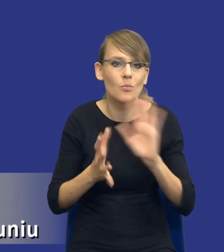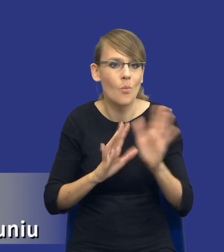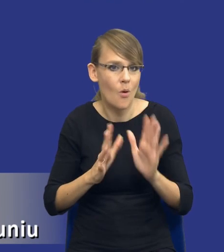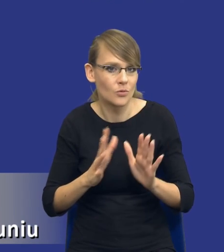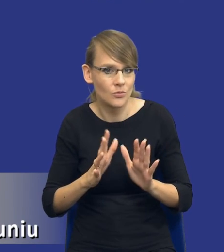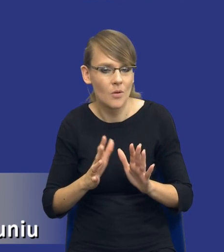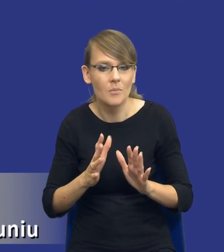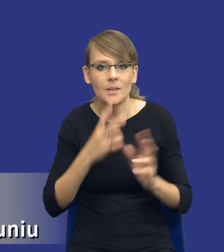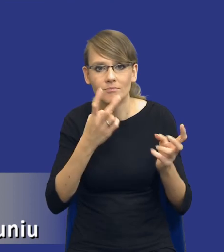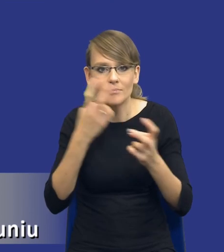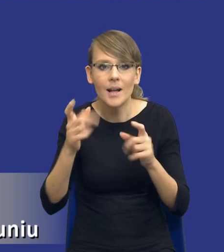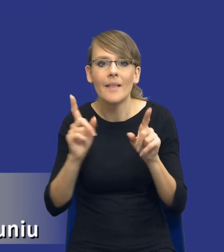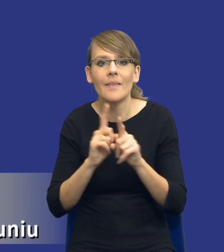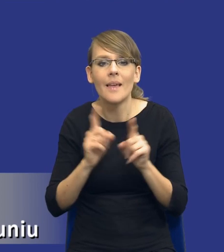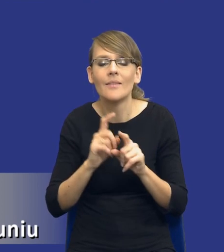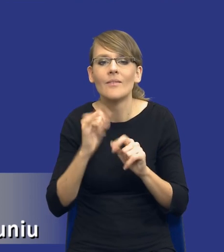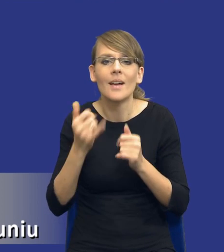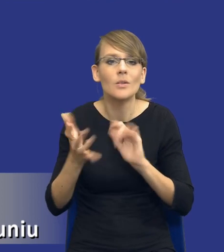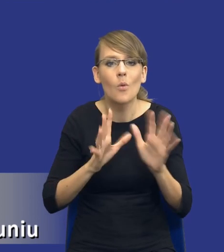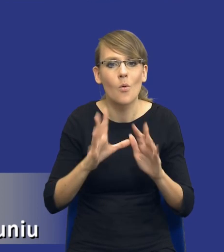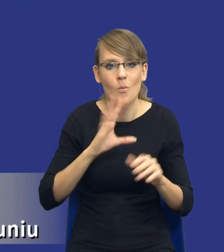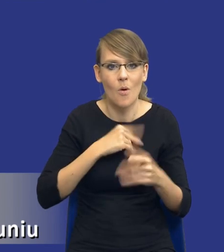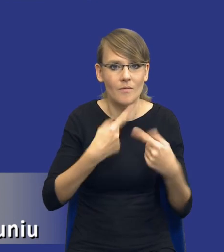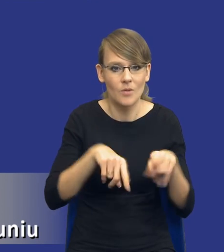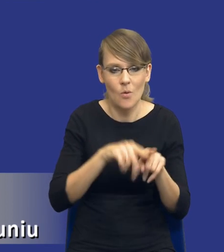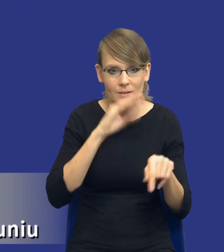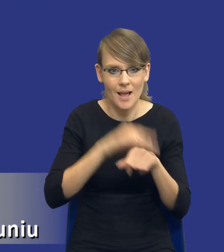możliwe warianty realizacji zamówienia. Możliwe warianty realizacji zamówienia